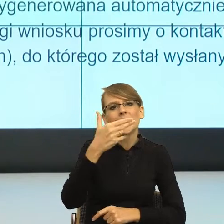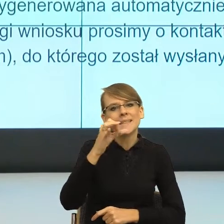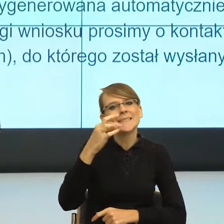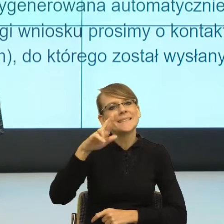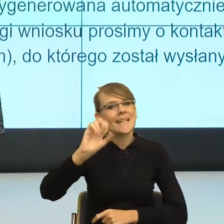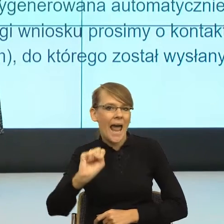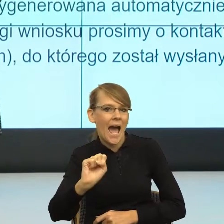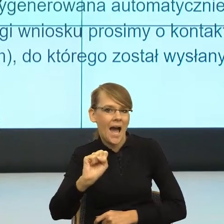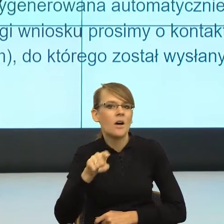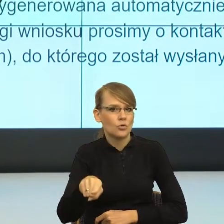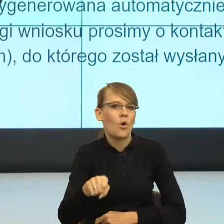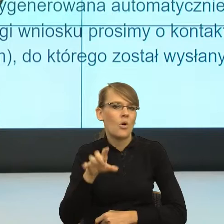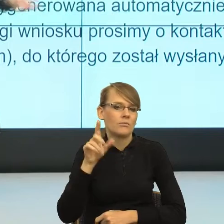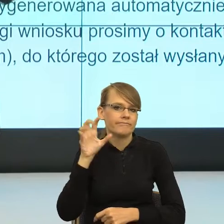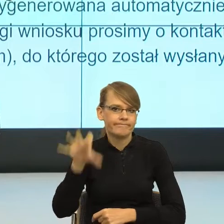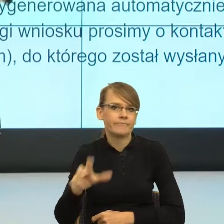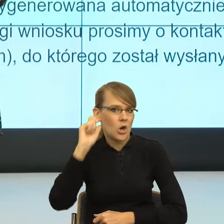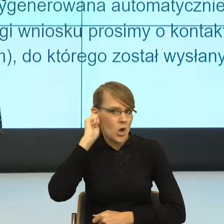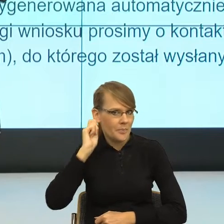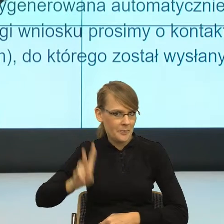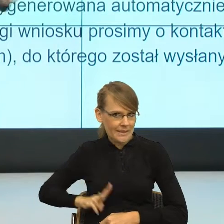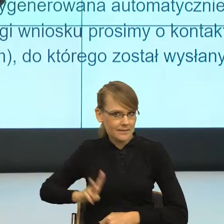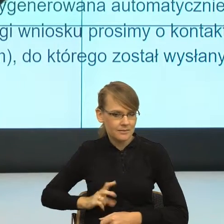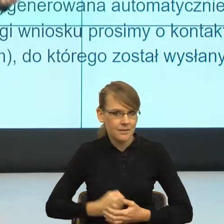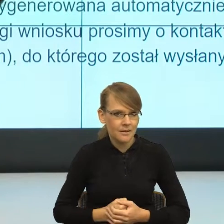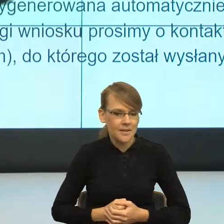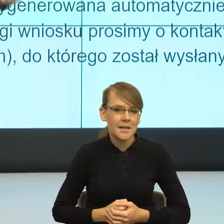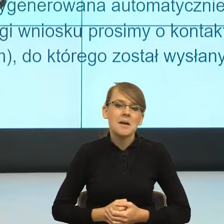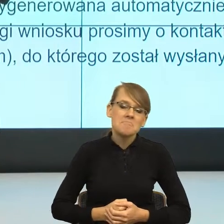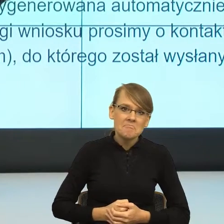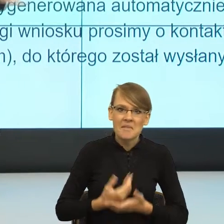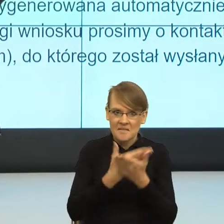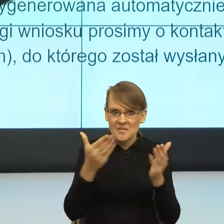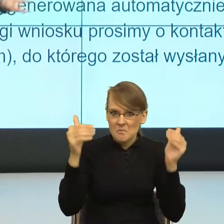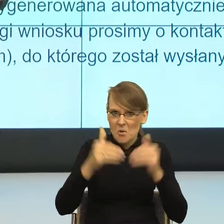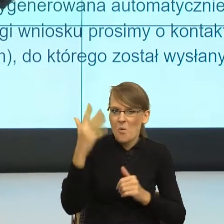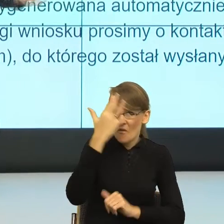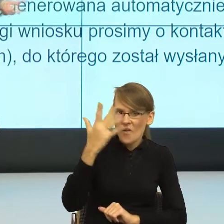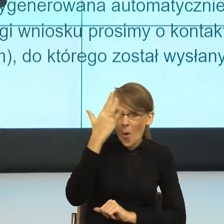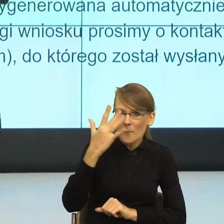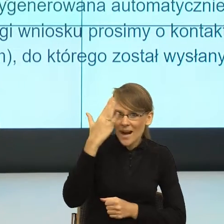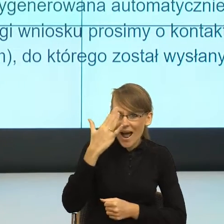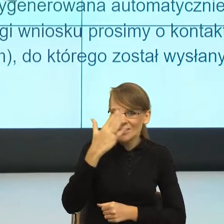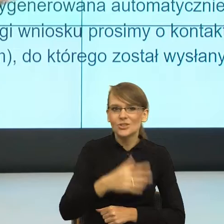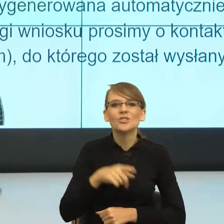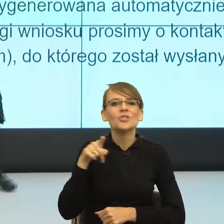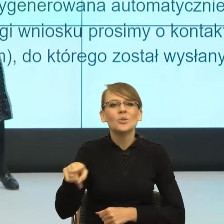I teraz dziennikarz zaczął używać. Natomiast możecie sobie państwo wyobrazić, co się działo w mediach i w mediach społecznościowych,